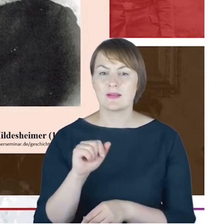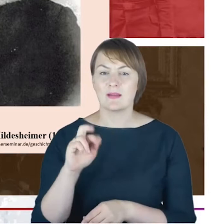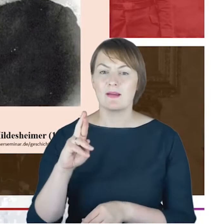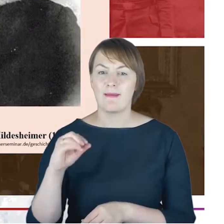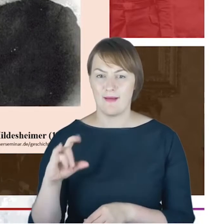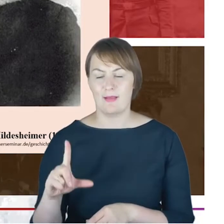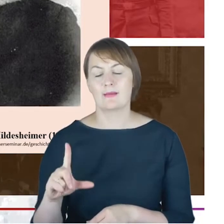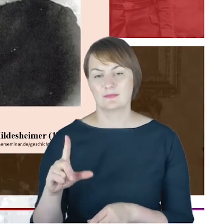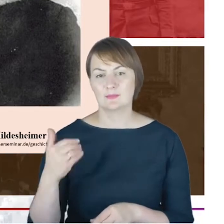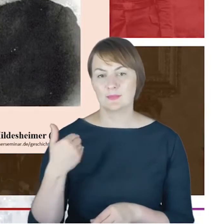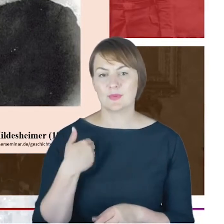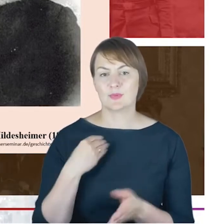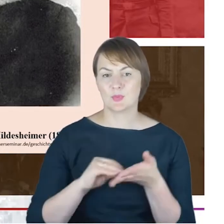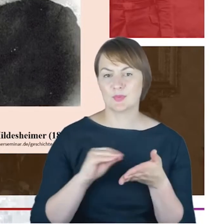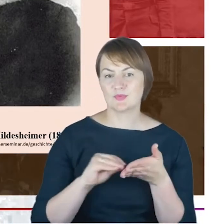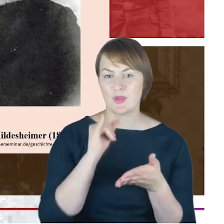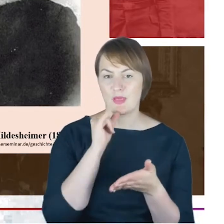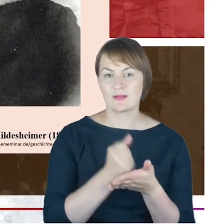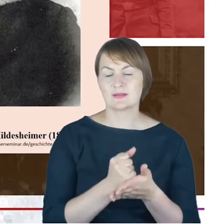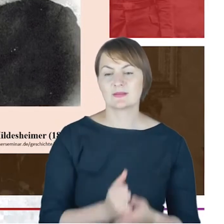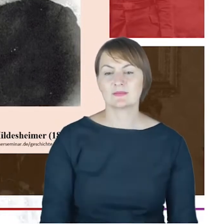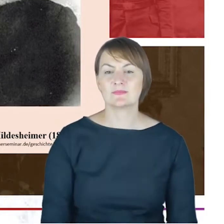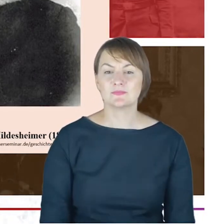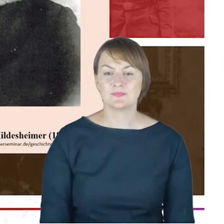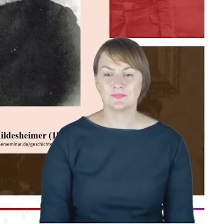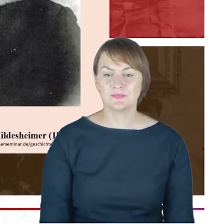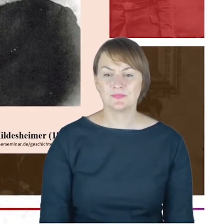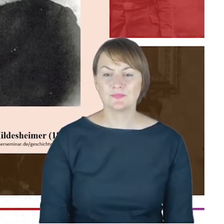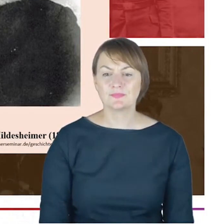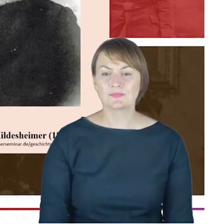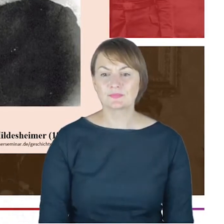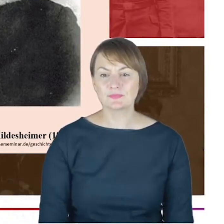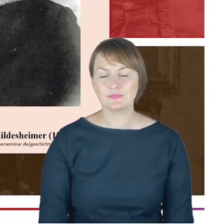seniorów i właśnie Hildesheimera Hirsha i rodzina Cohnów,